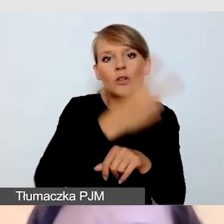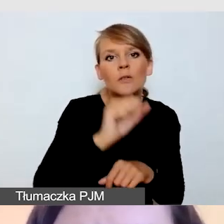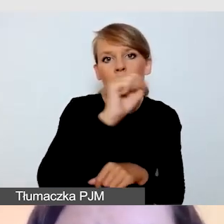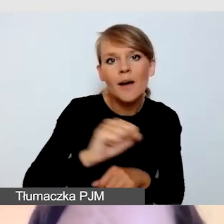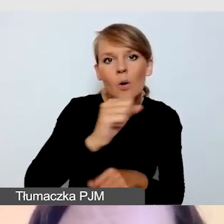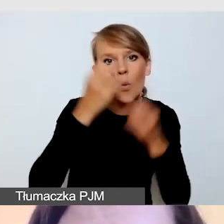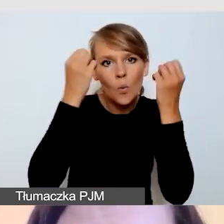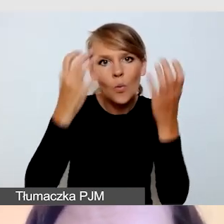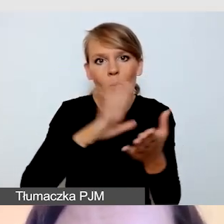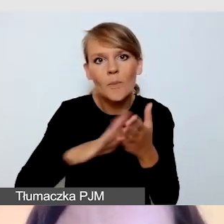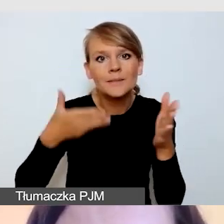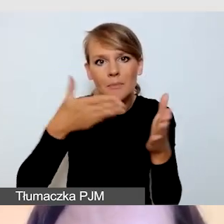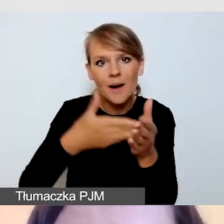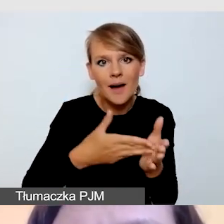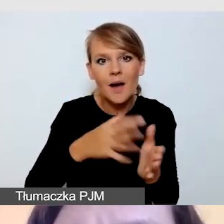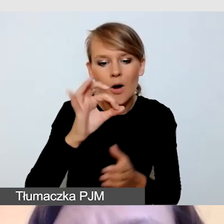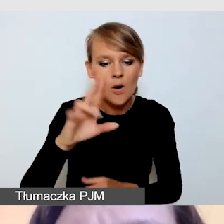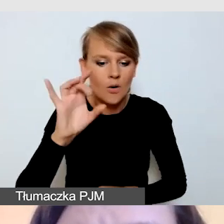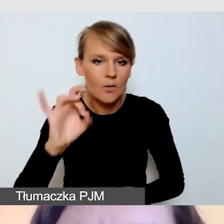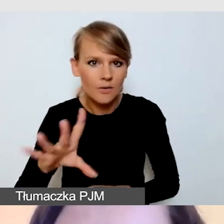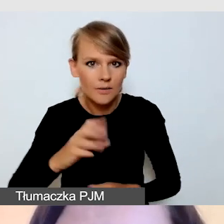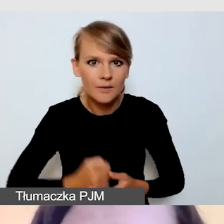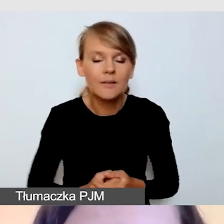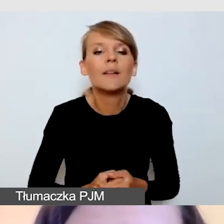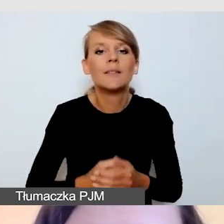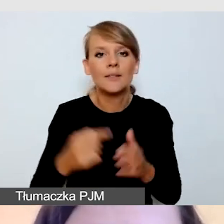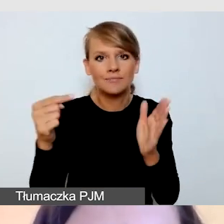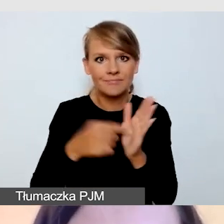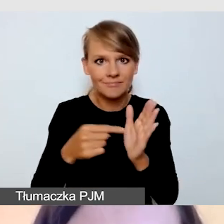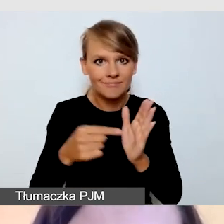Wówczas zostaną one państwu przesłane.